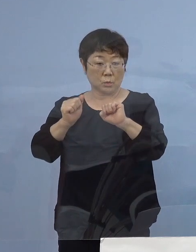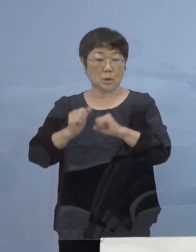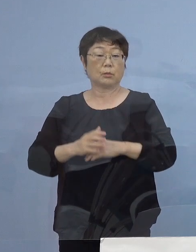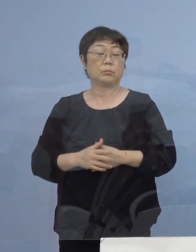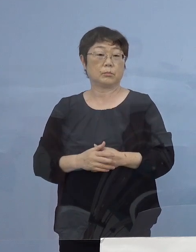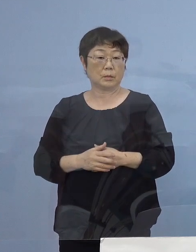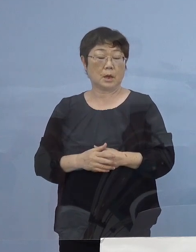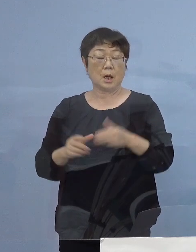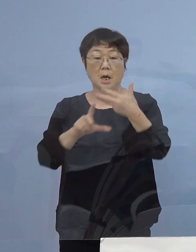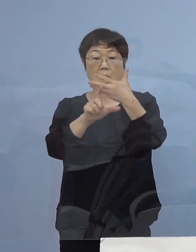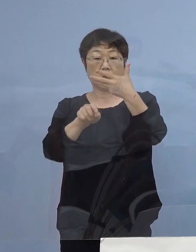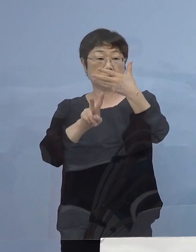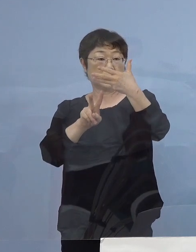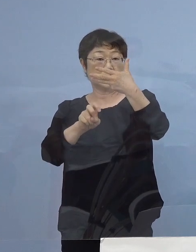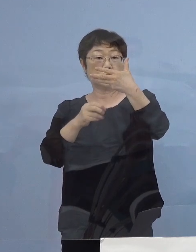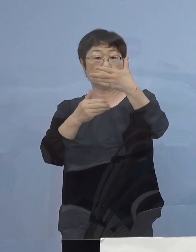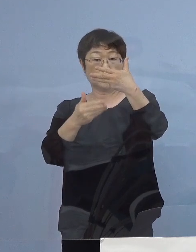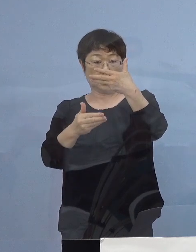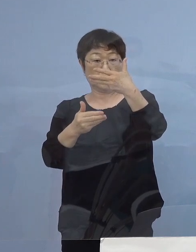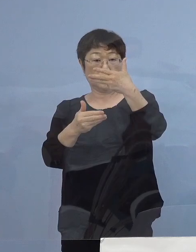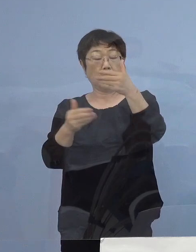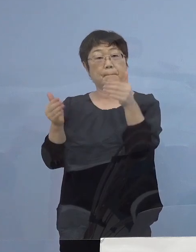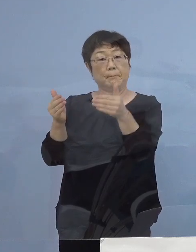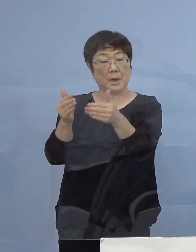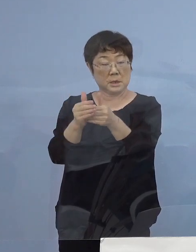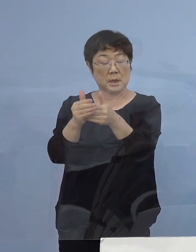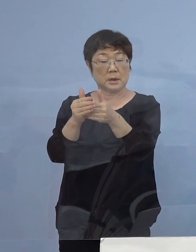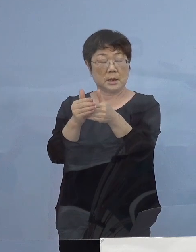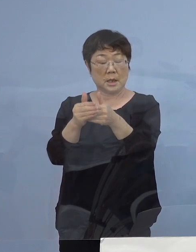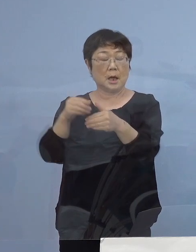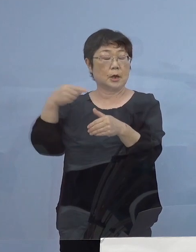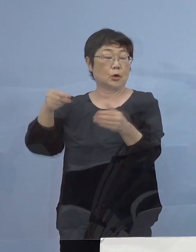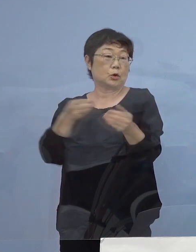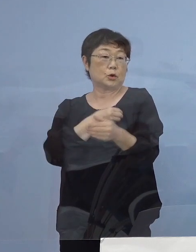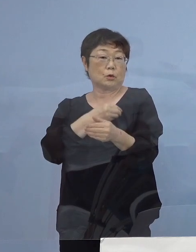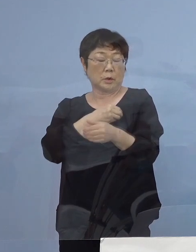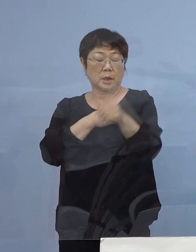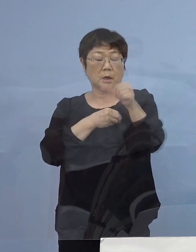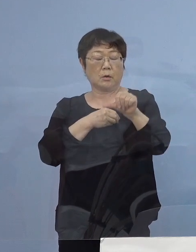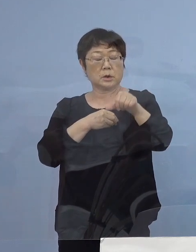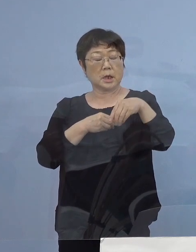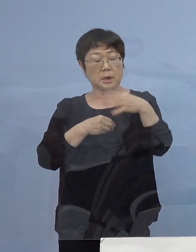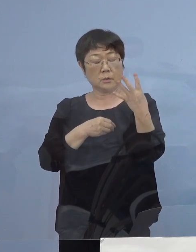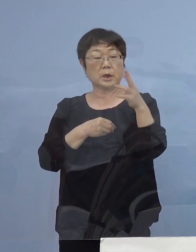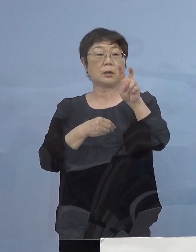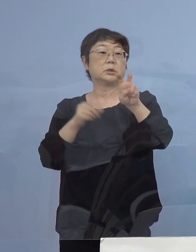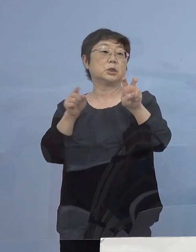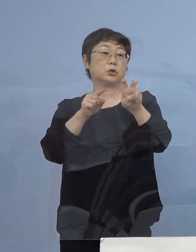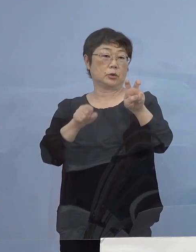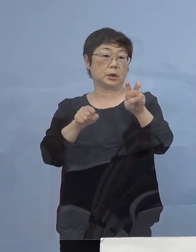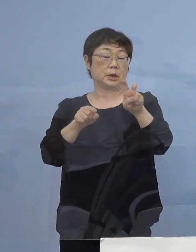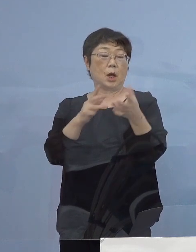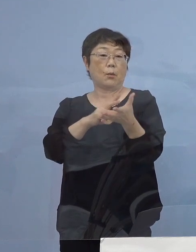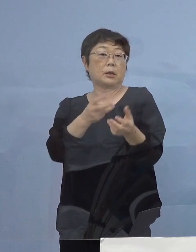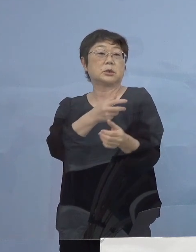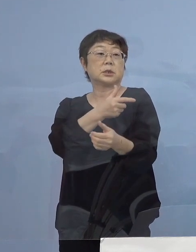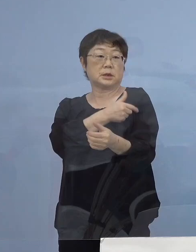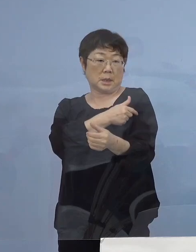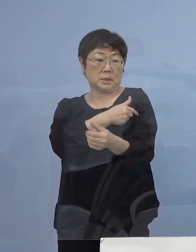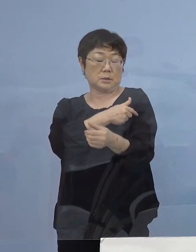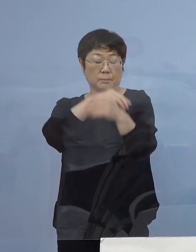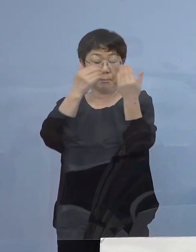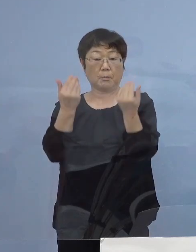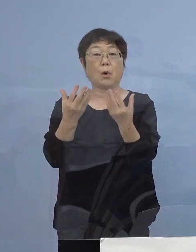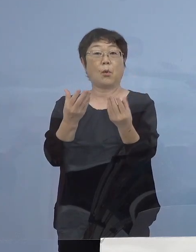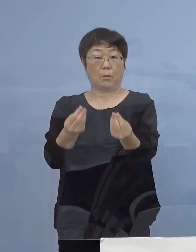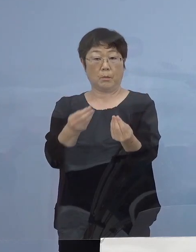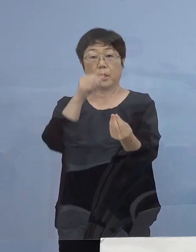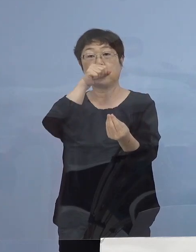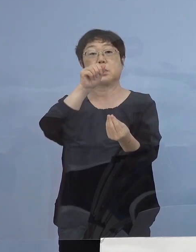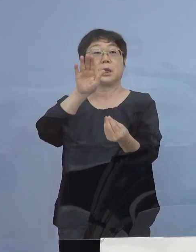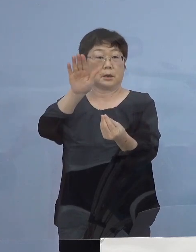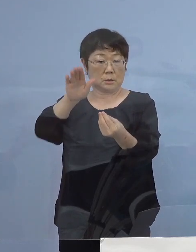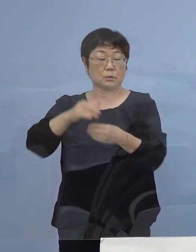8月29日までに教職員5,420名の ワクチン接種が終了する予定となっております